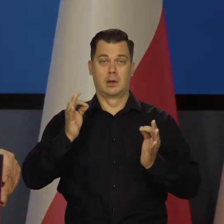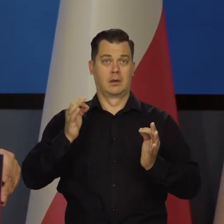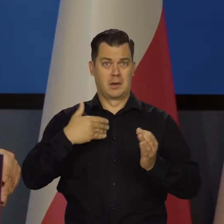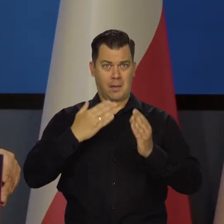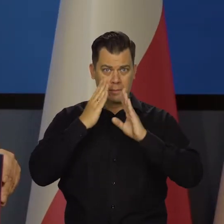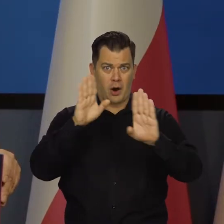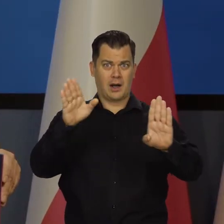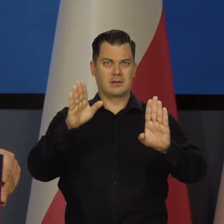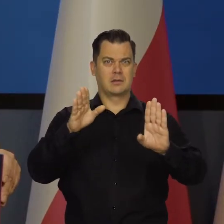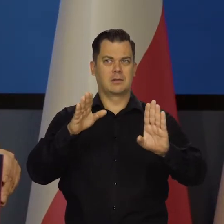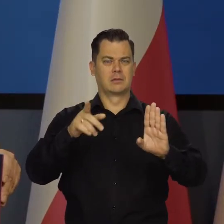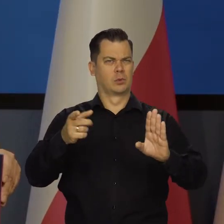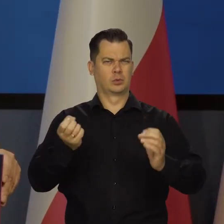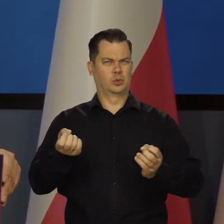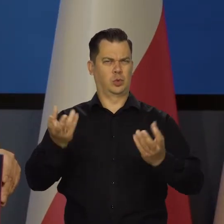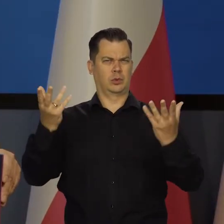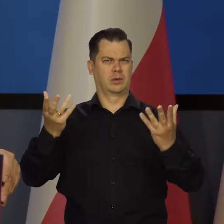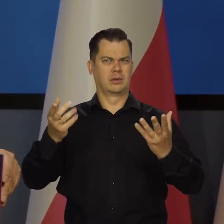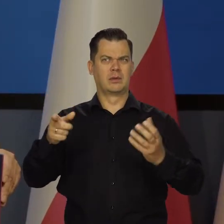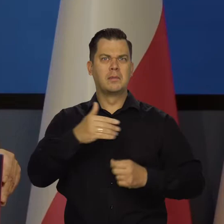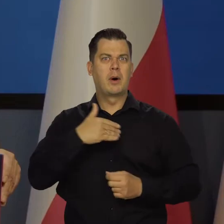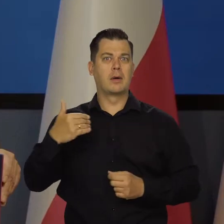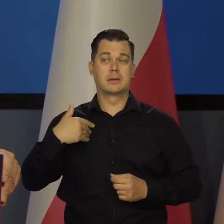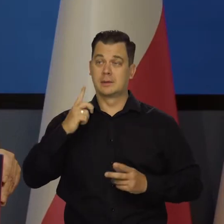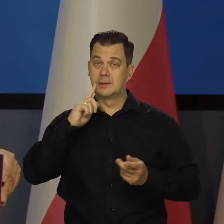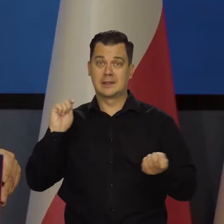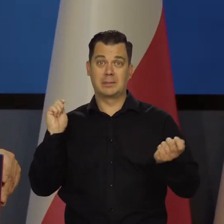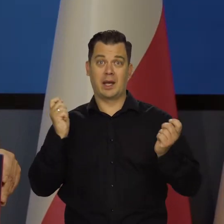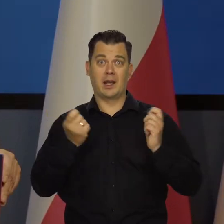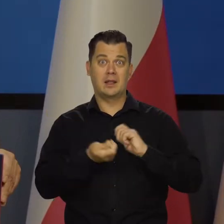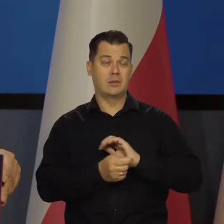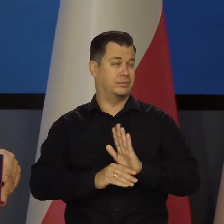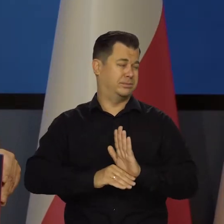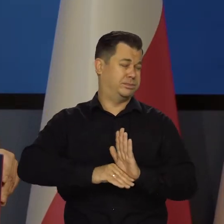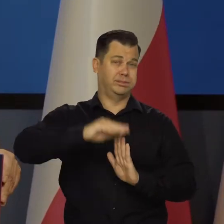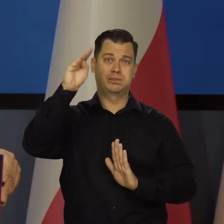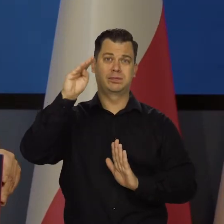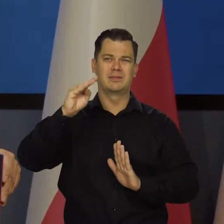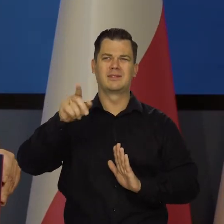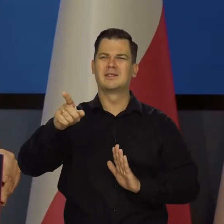Jakiego cudu gospodarczego Polska dokonała w ostatnich kilkudziesięciu latach. Jaki to jest skok.